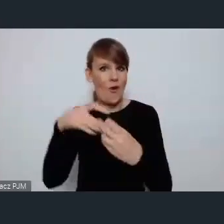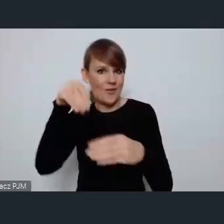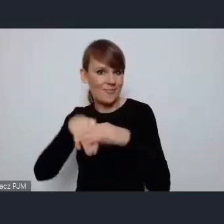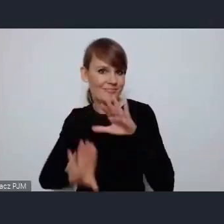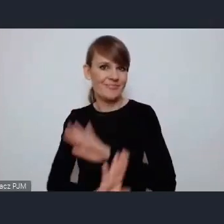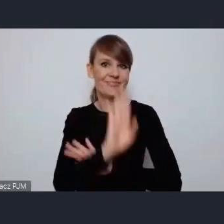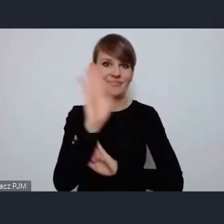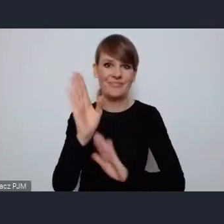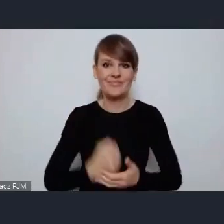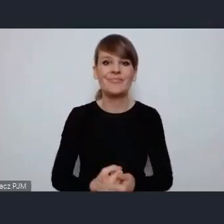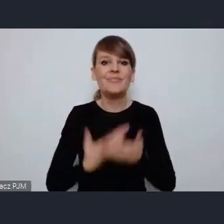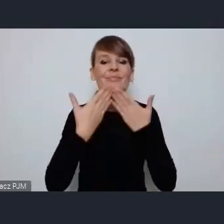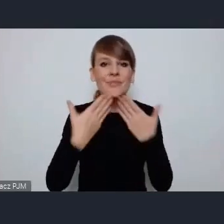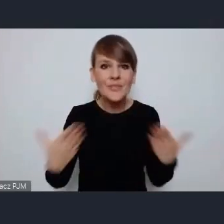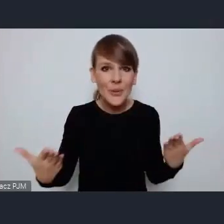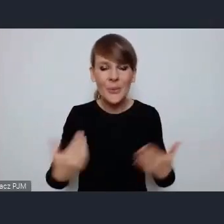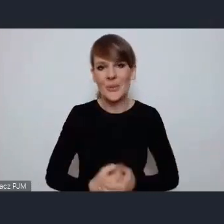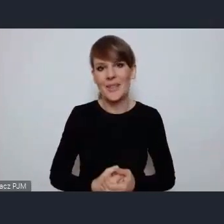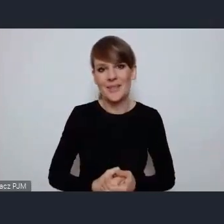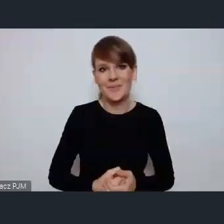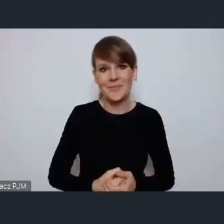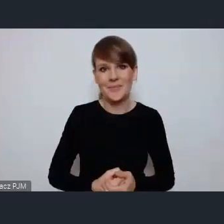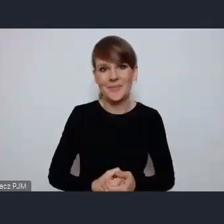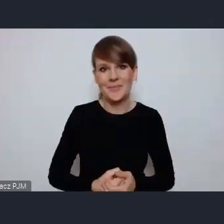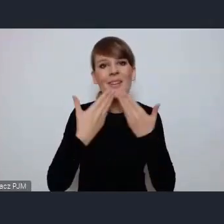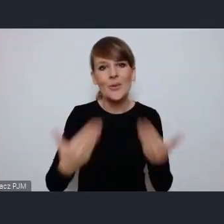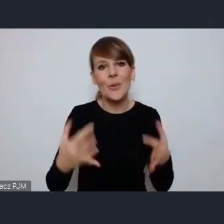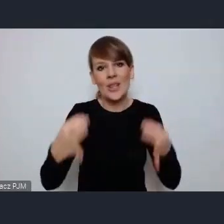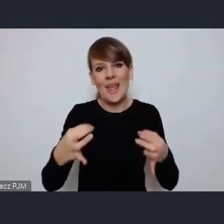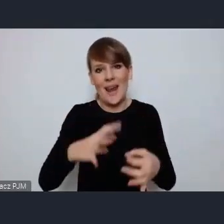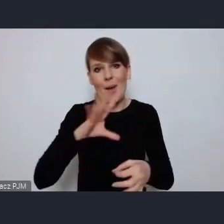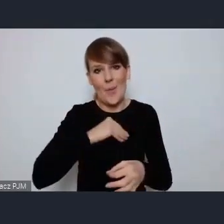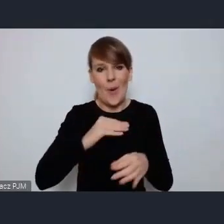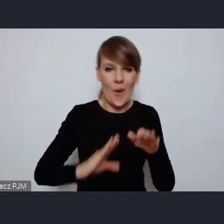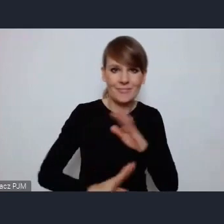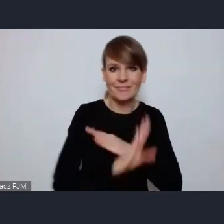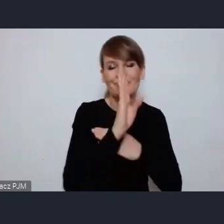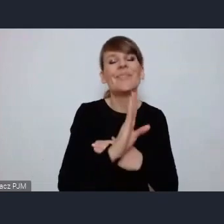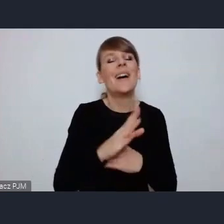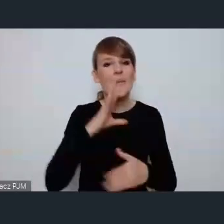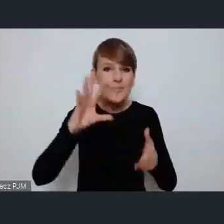dziękuję za możliwość ... Jeszcze raz serdecznie gratuluje.